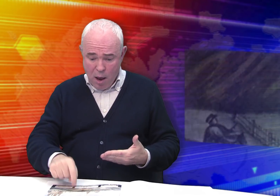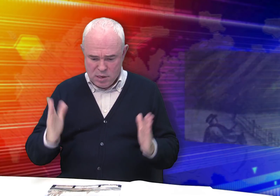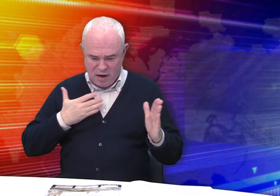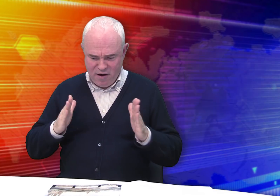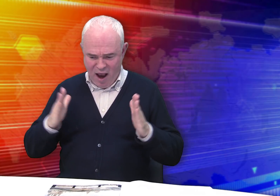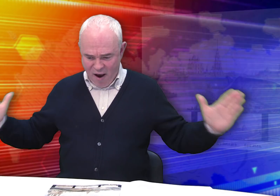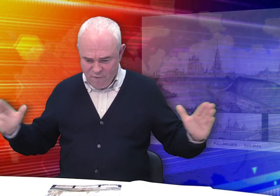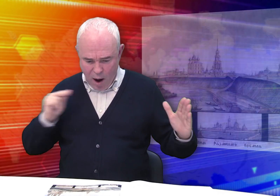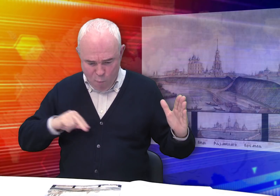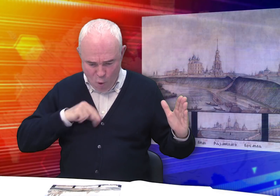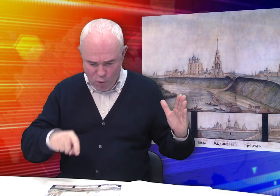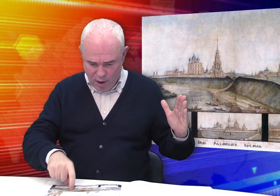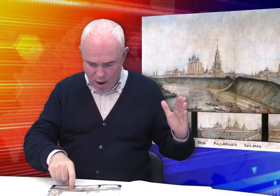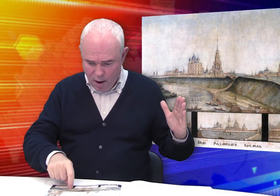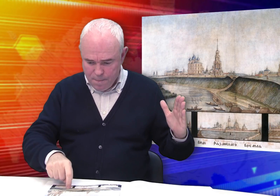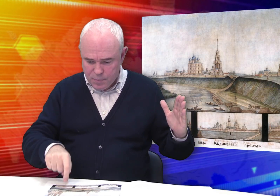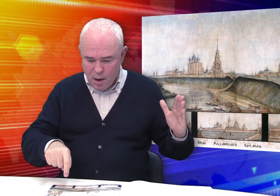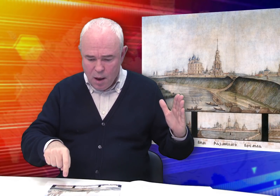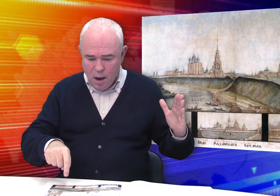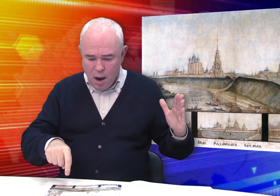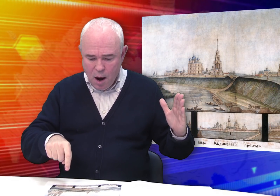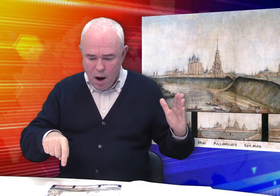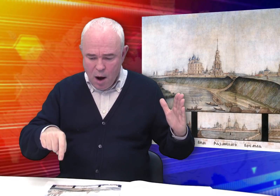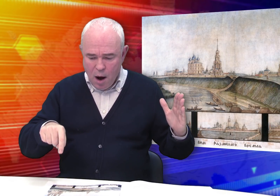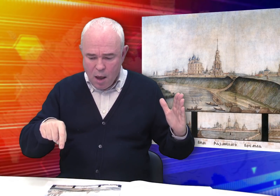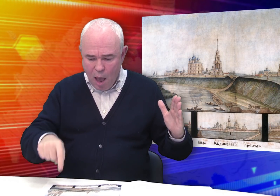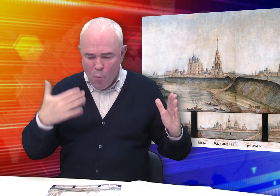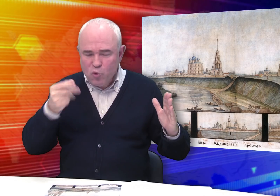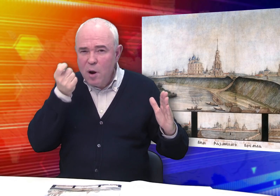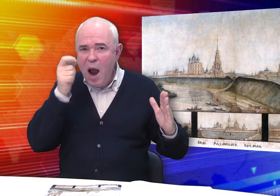Есть более крупный лист «Вид Рязанского кремля».